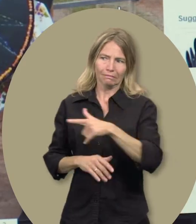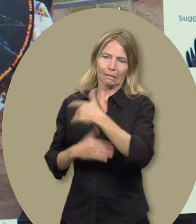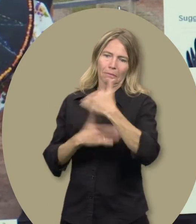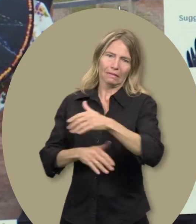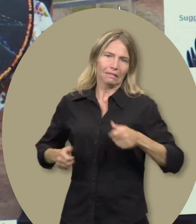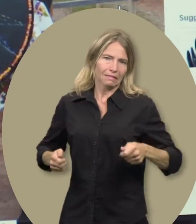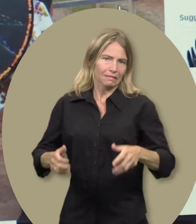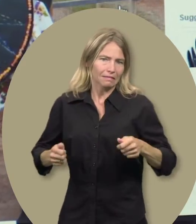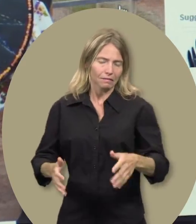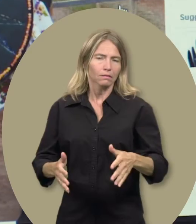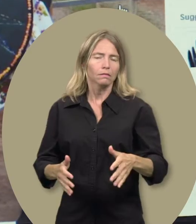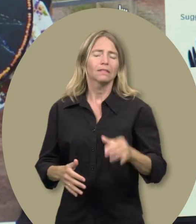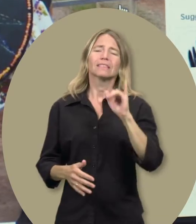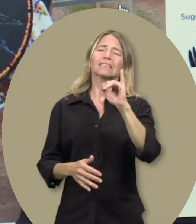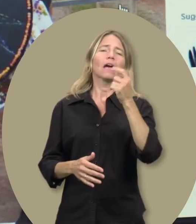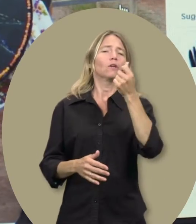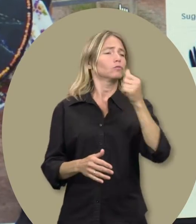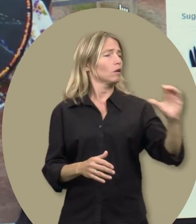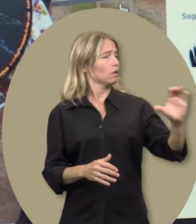où il ne peut pas se rendre en fauteuil roulant.